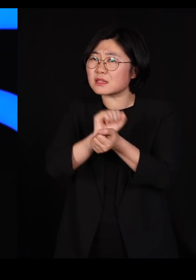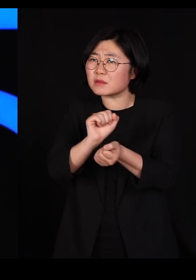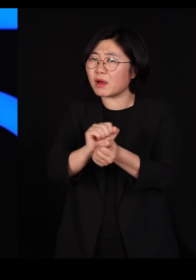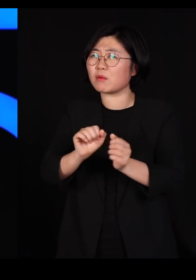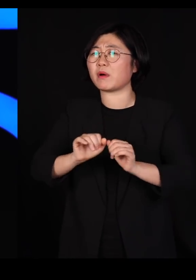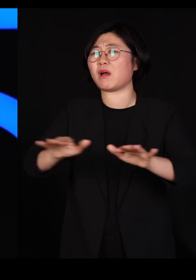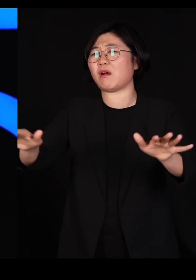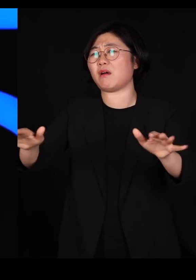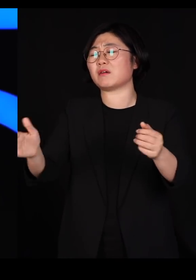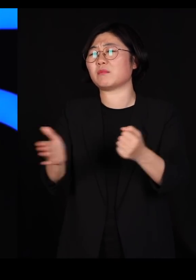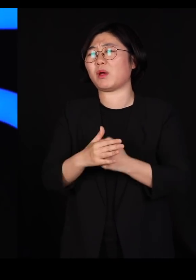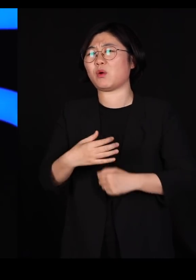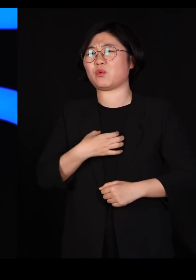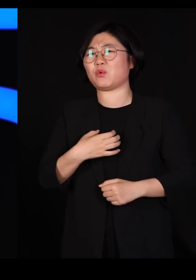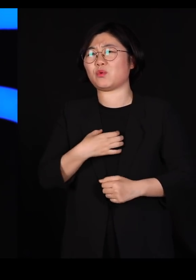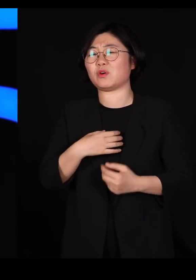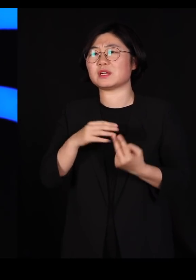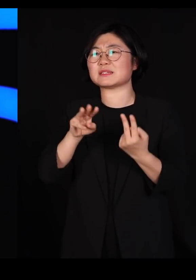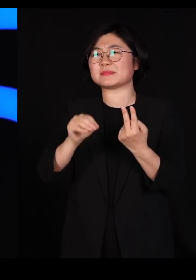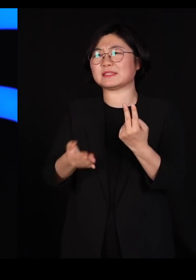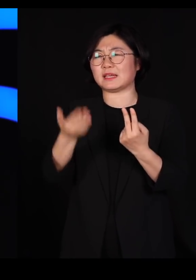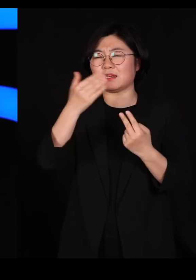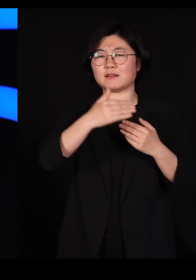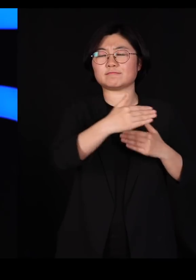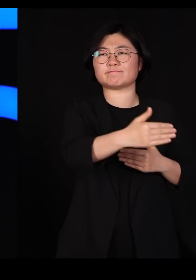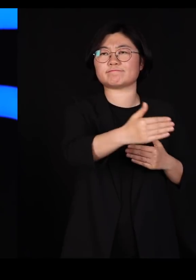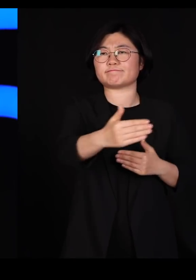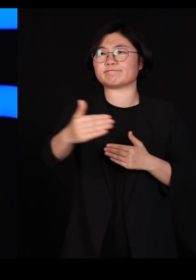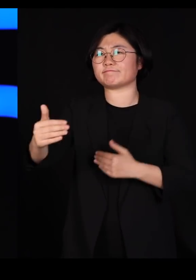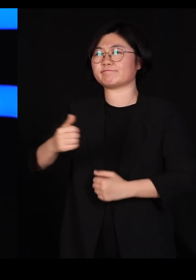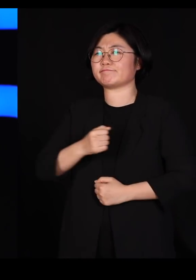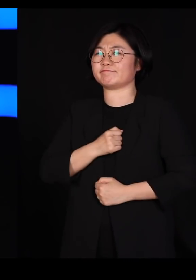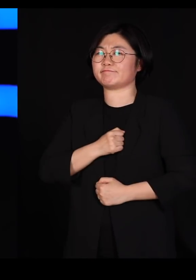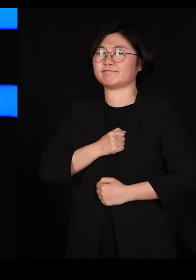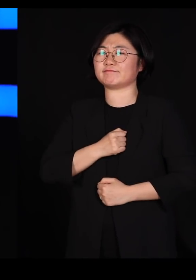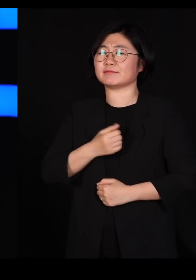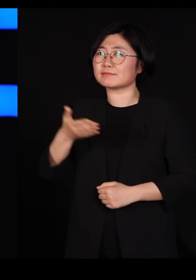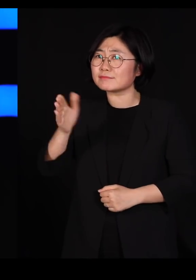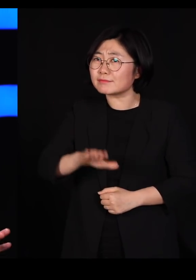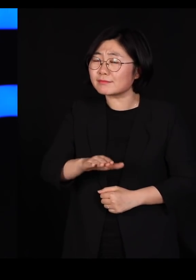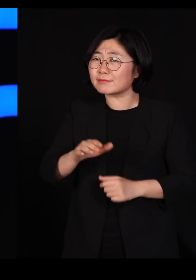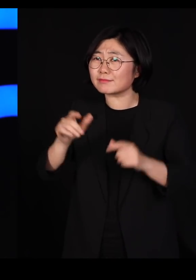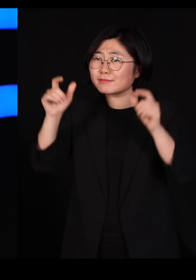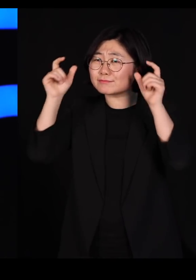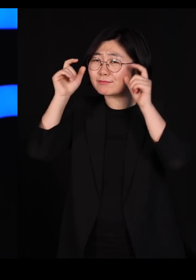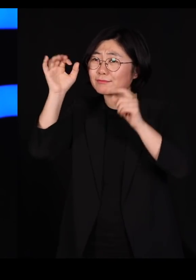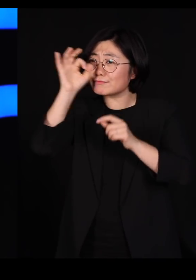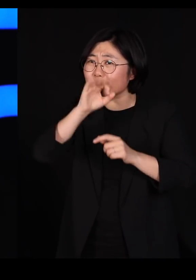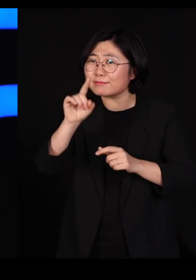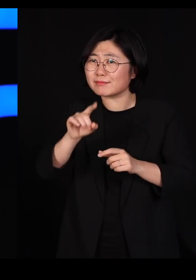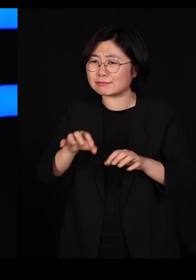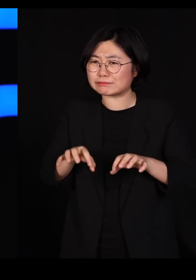우리는 2미터 간격을 유지하는데 우리가 기르는 저 소, 돼지, 닭들은 타닥타닥 붙여놨습니다